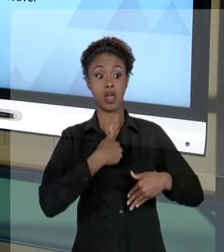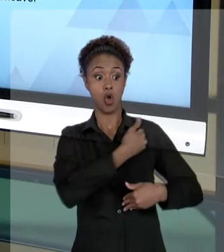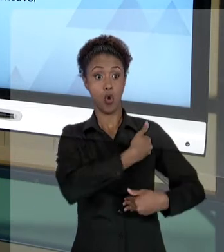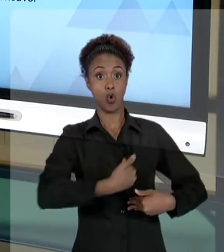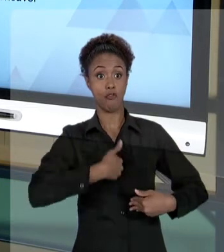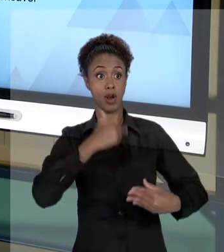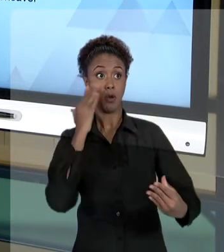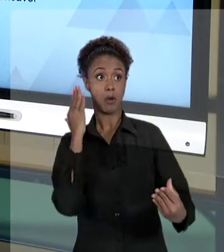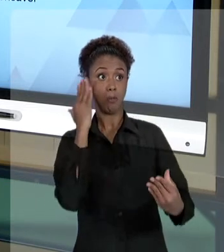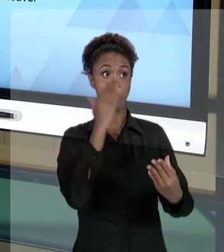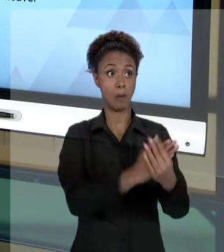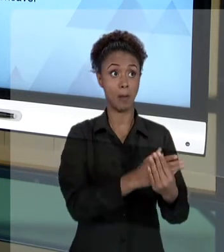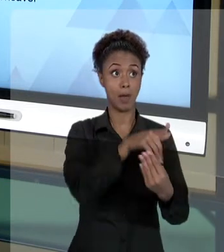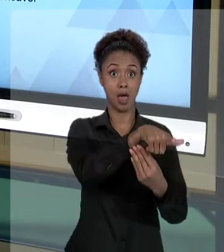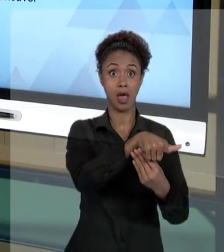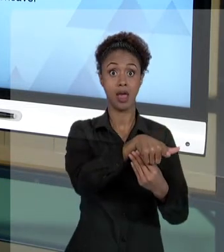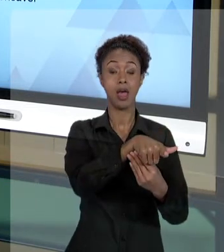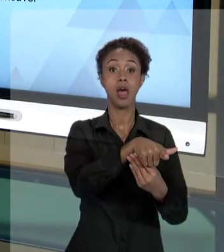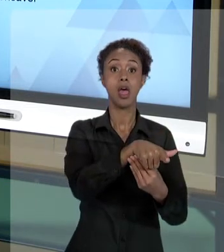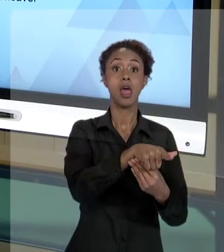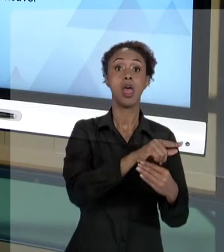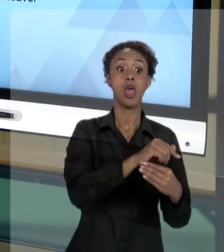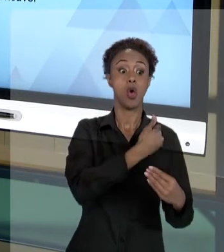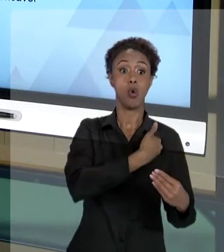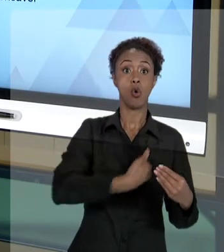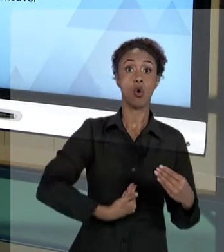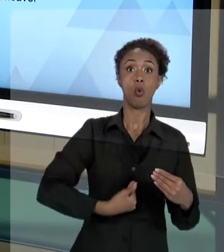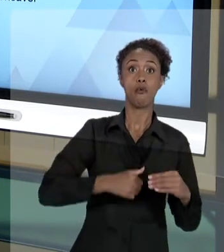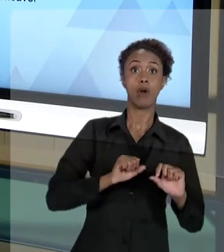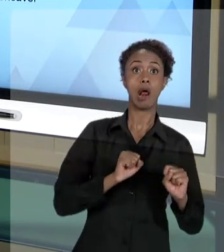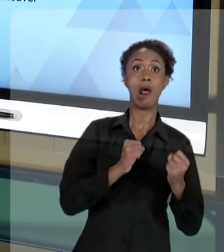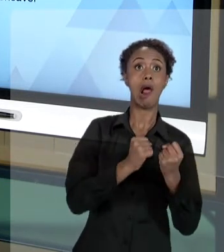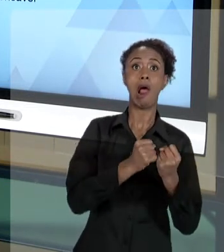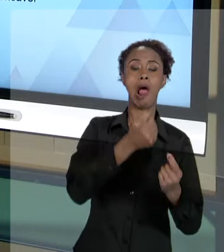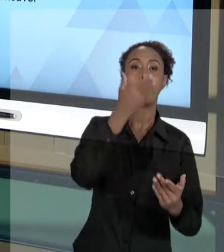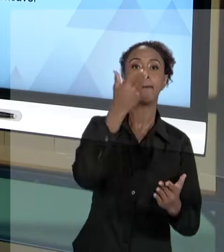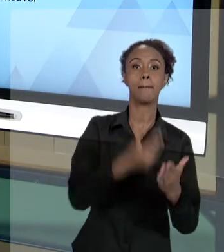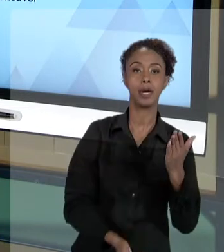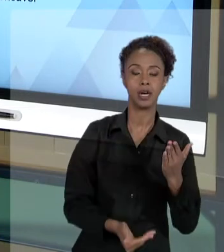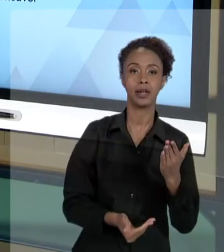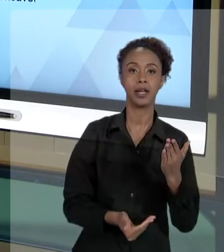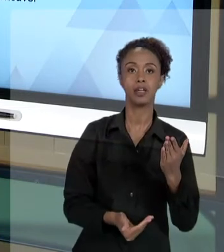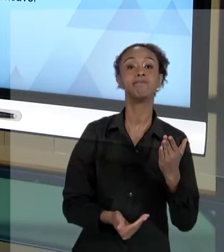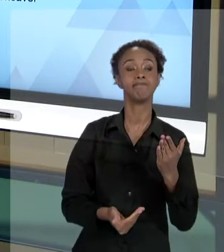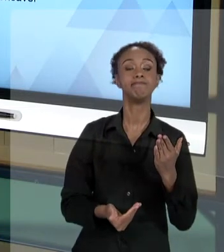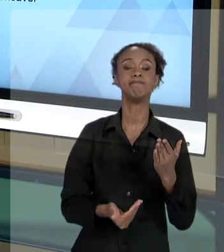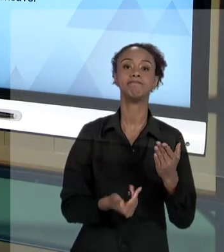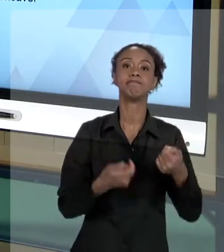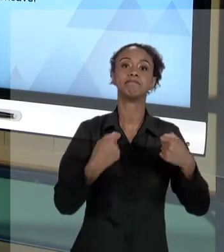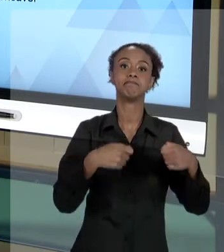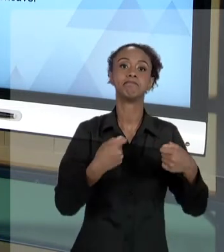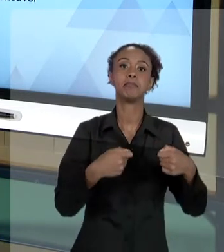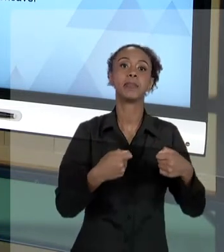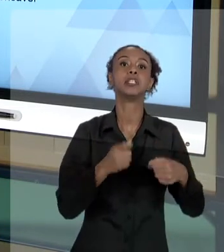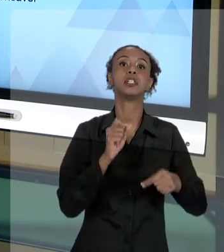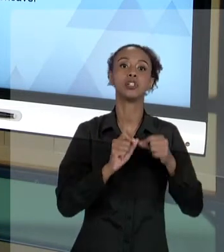PERDER A AÇÃO, O ESTADO VAI TER QUE ME RESSARCIR DO DANO. PORQUE É UM MANDAMENTO CONSTITUCIONAL. "AS PESSOAS JURÍDICAS DE DIREITO PÚBLICO E